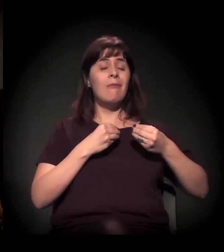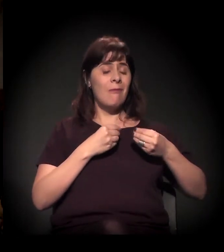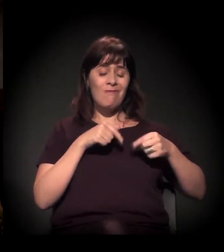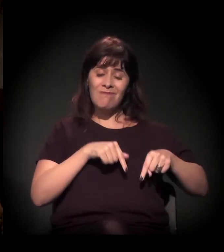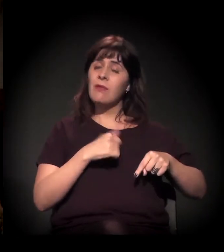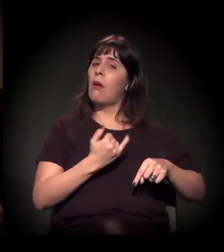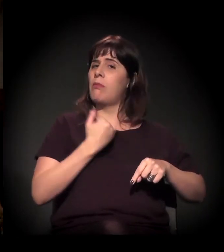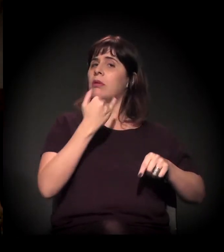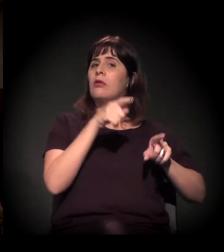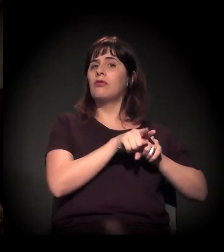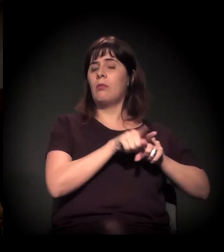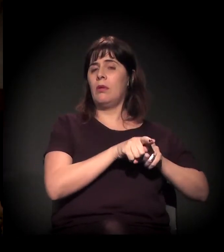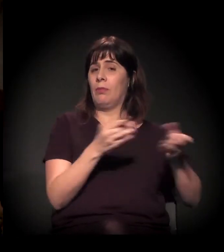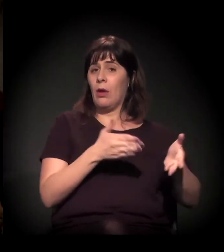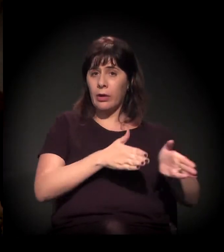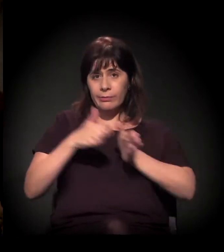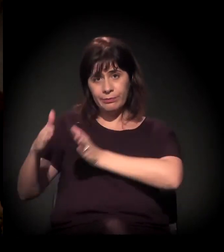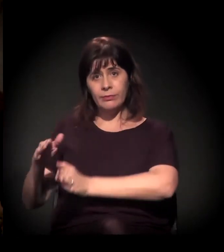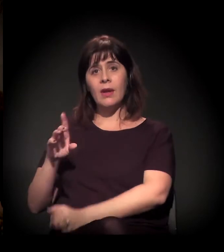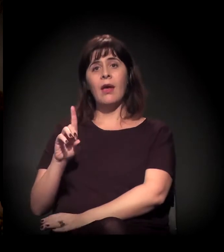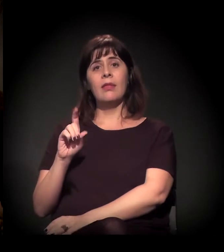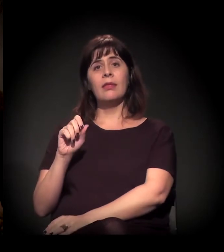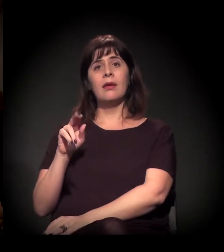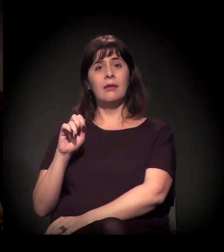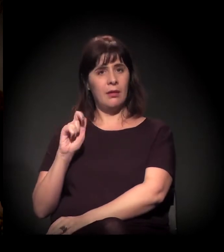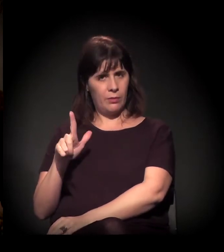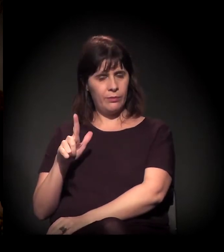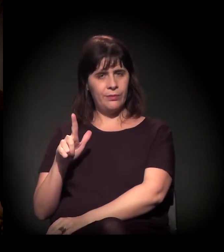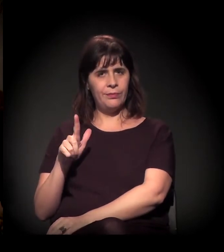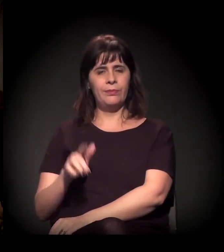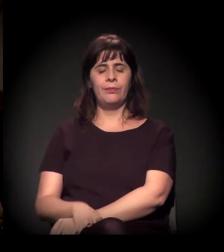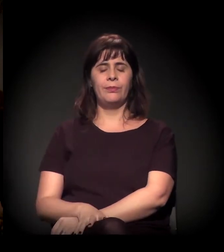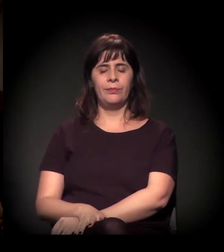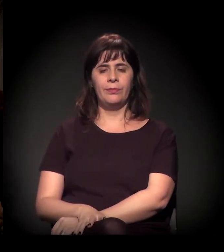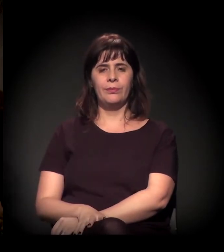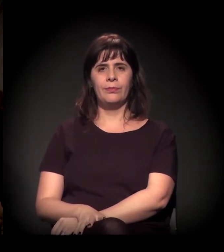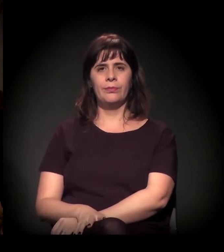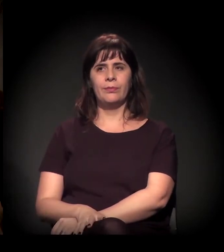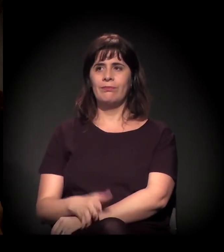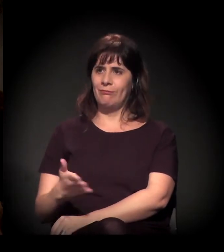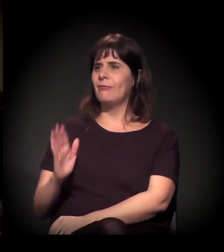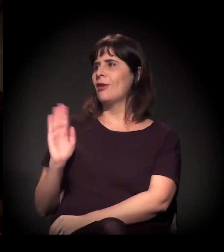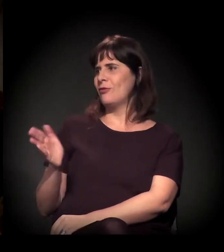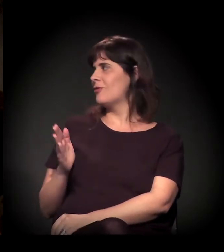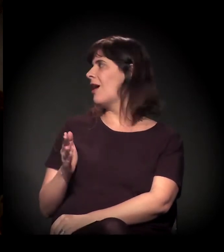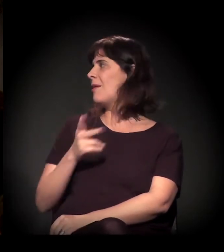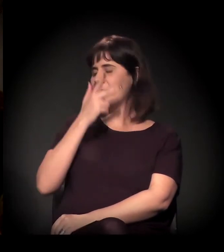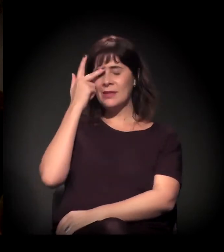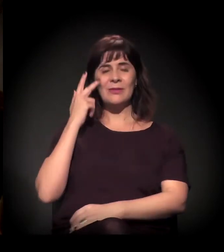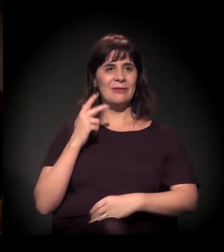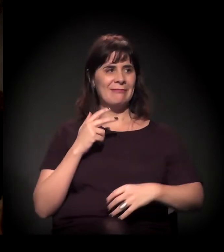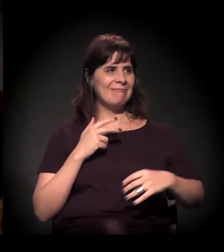Mas eu passo a bola para o nosso amigo Daniel. Eu queria saber um pouco... Bom, você já escutou bastante do que o pessoal falou,